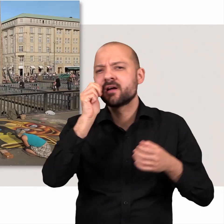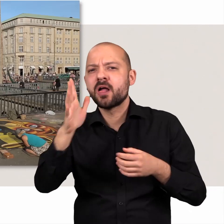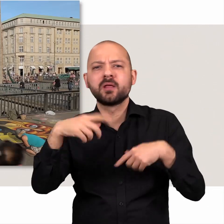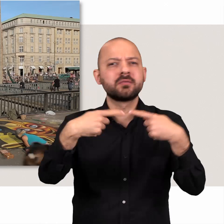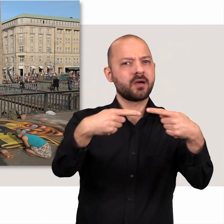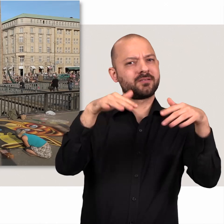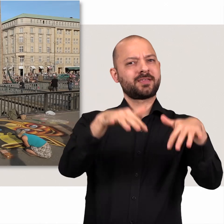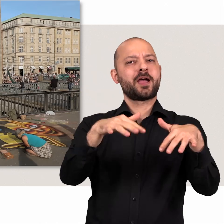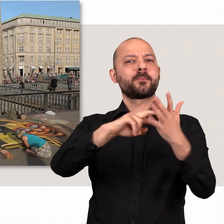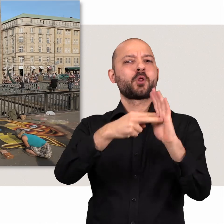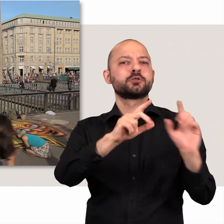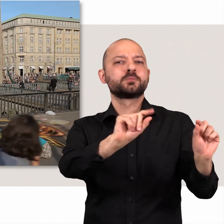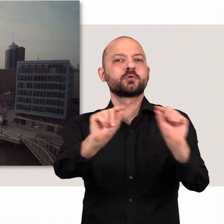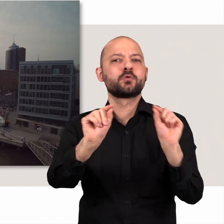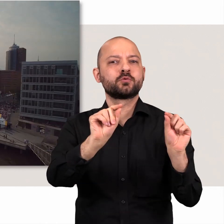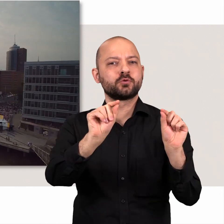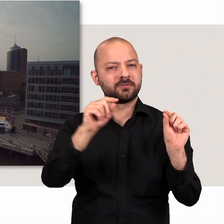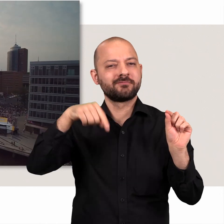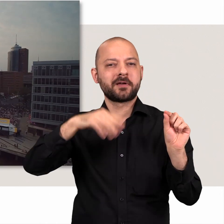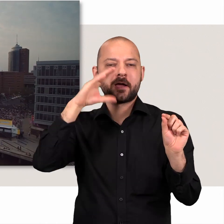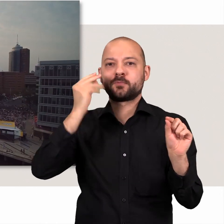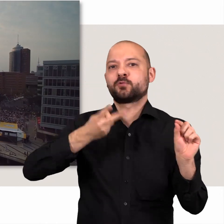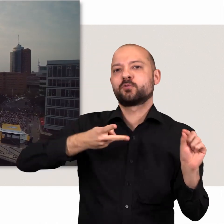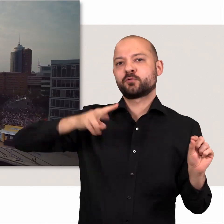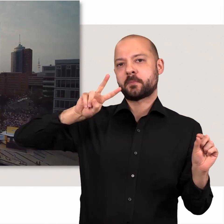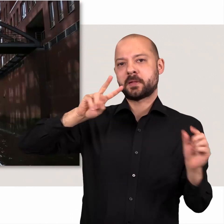Viele Dinge, die uns täglich umgeben, haben eine politische Bedeutung.